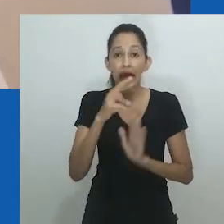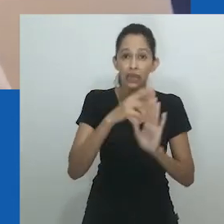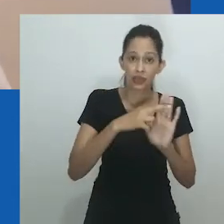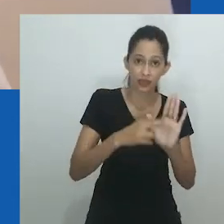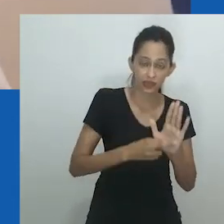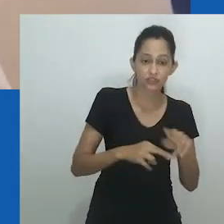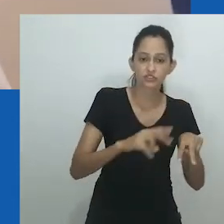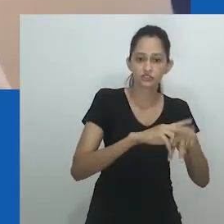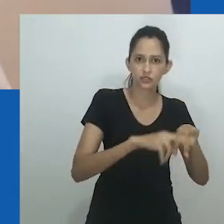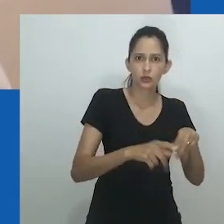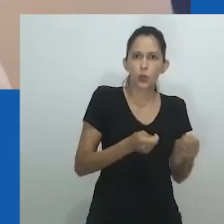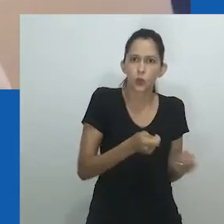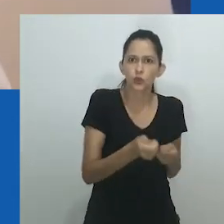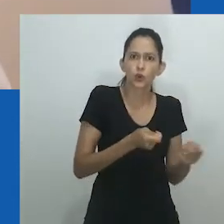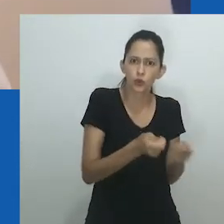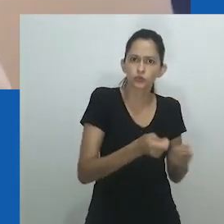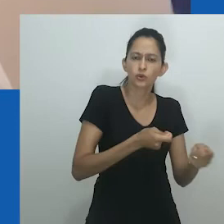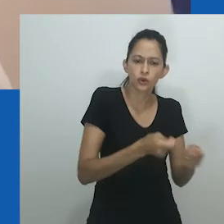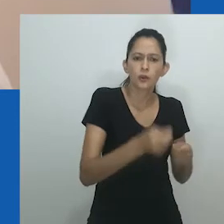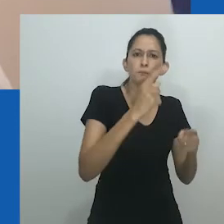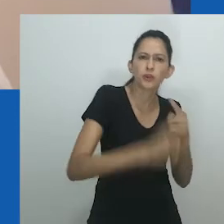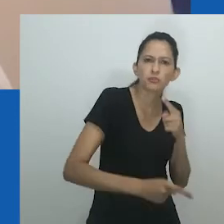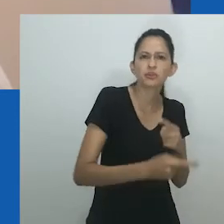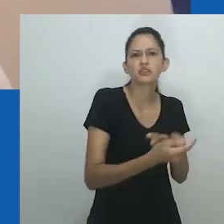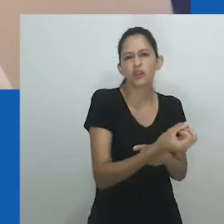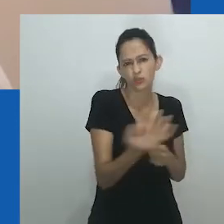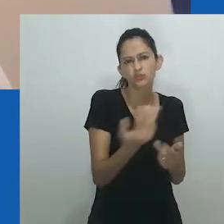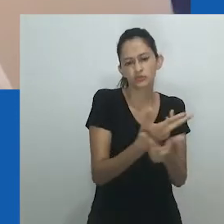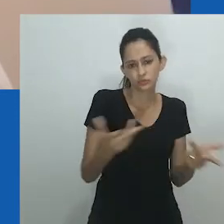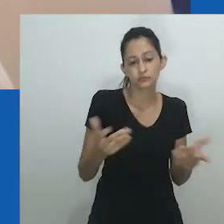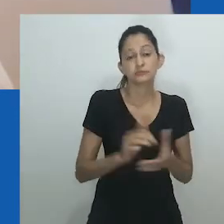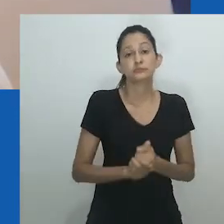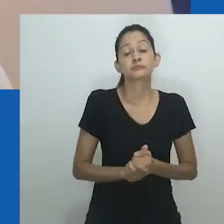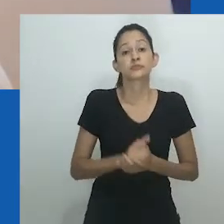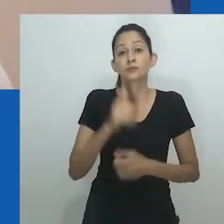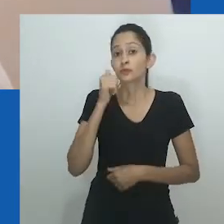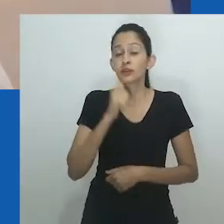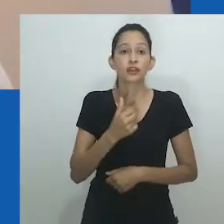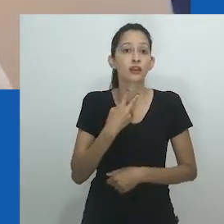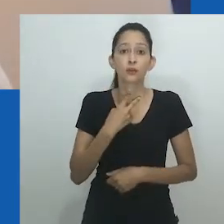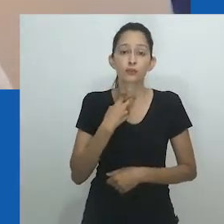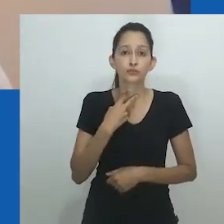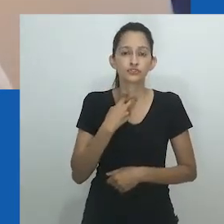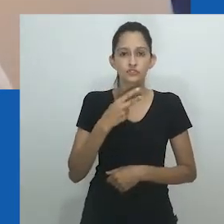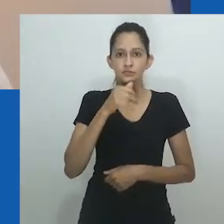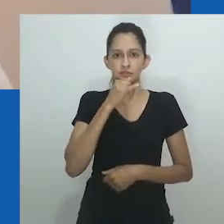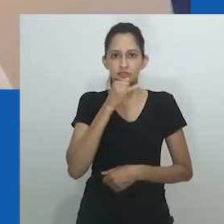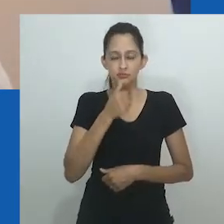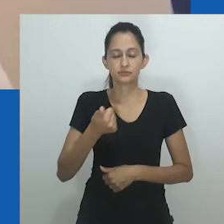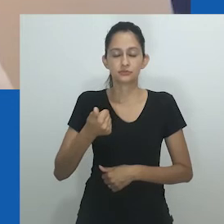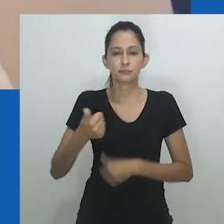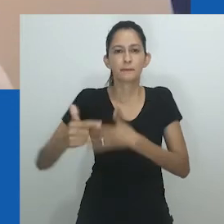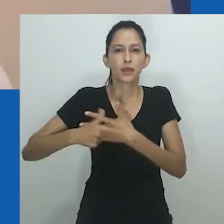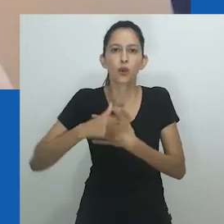Com todas essas forças em campo, a solidariedade entre mulheres enfraqueceu e a violação das regras de gênero passou e ser policiada e passível de punição.